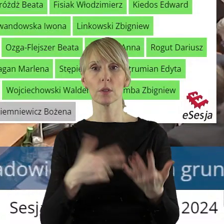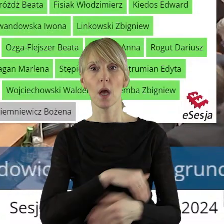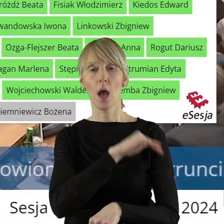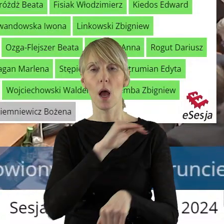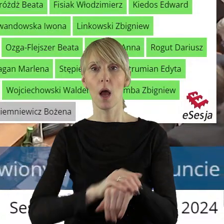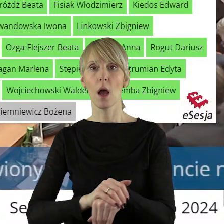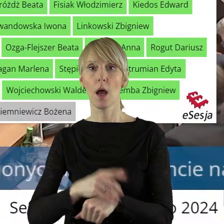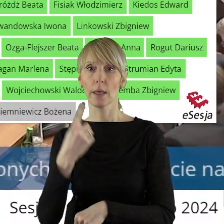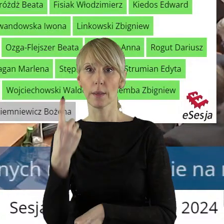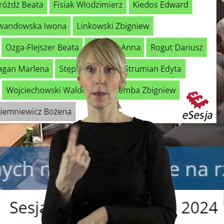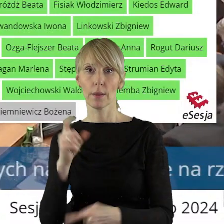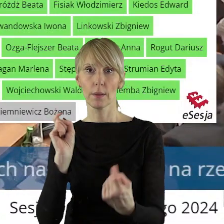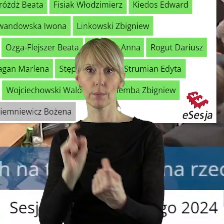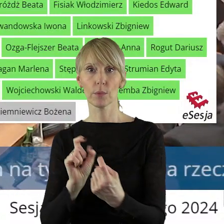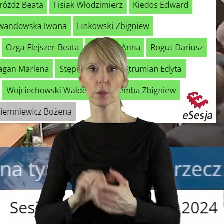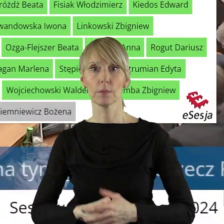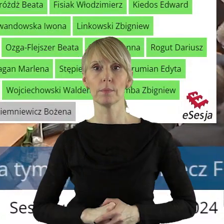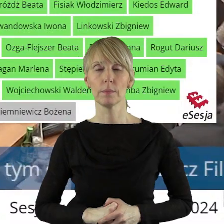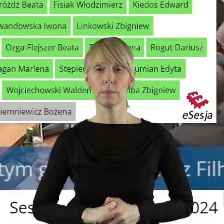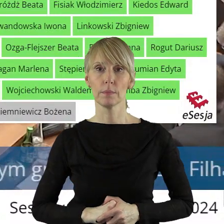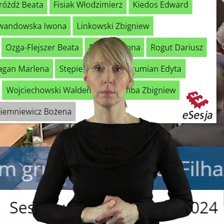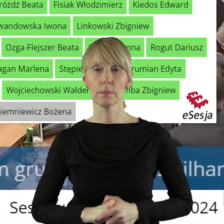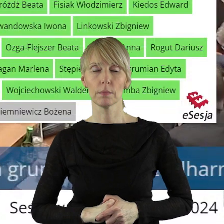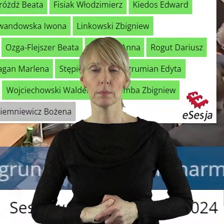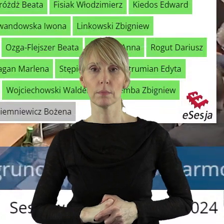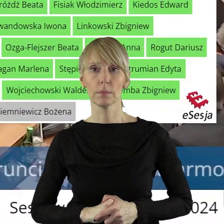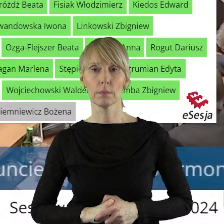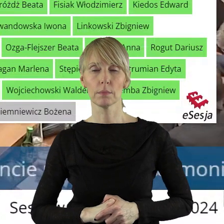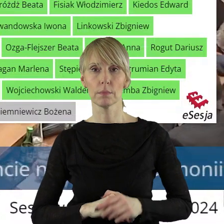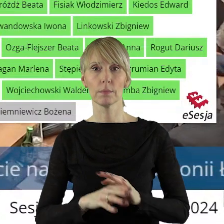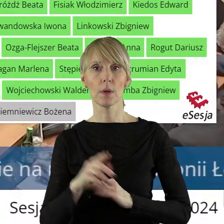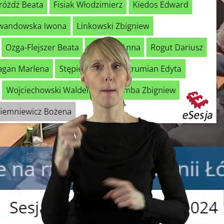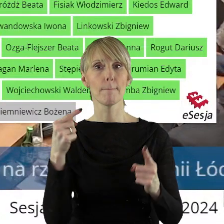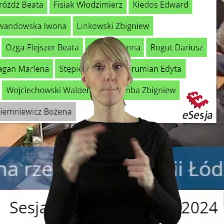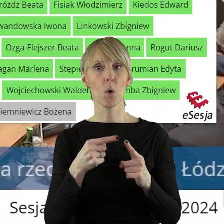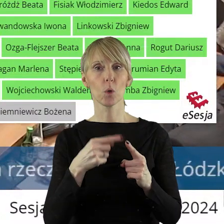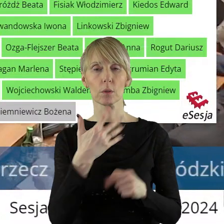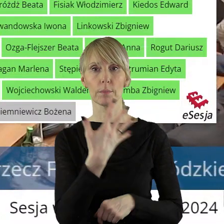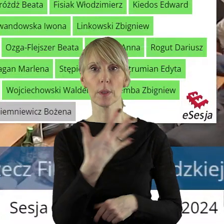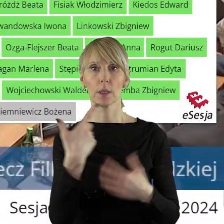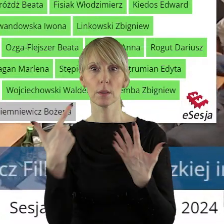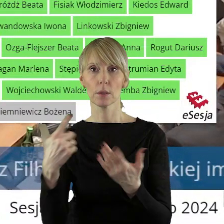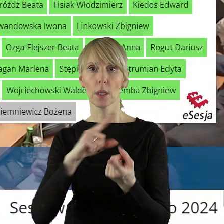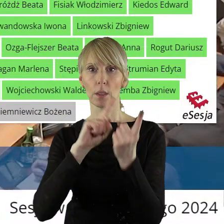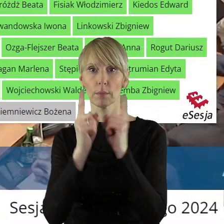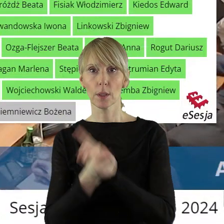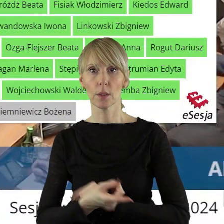przeciwnym i 28 głosach za. W punkcie 5.7 uchwała zmieniająca uchwałę